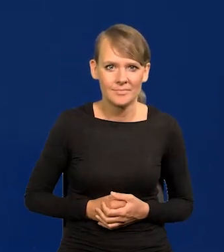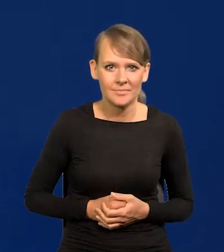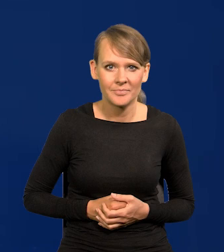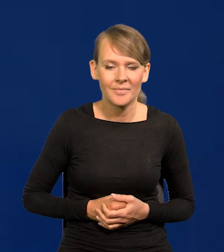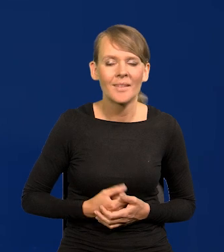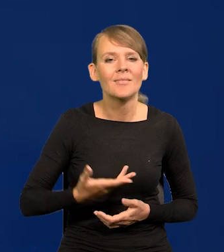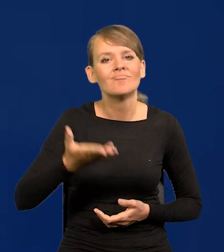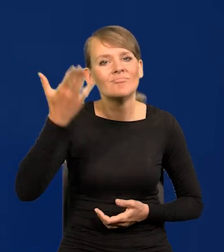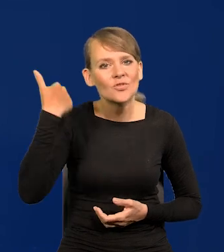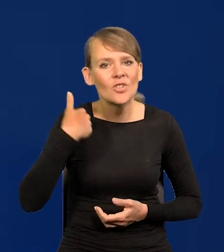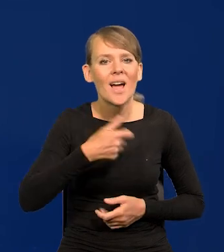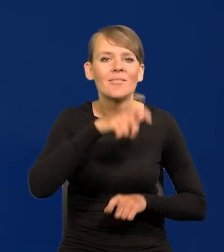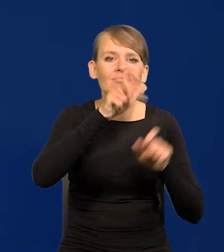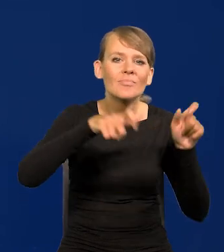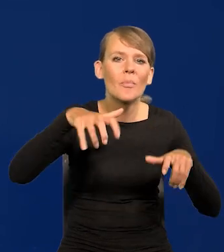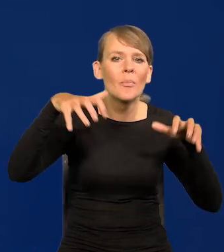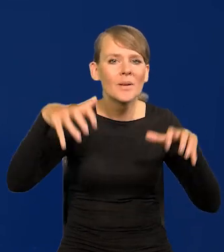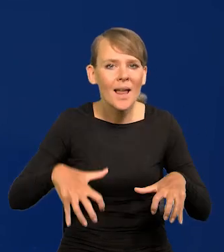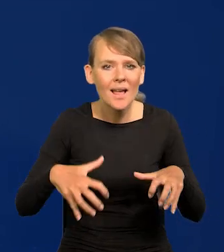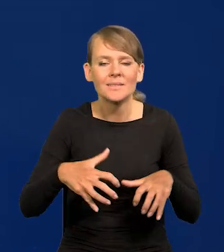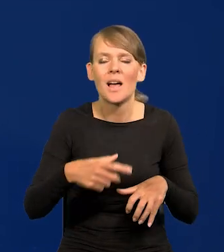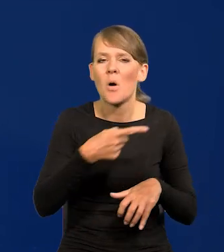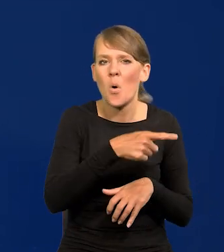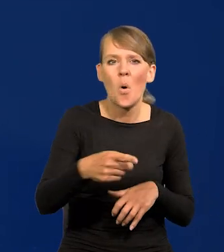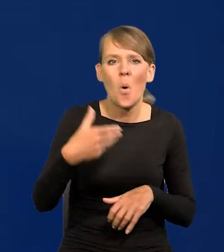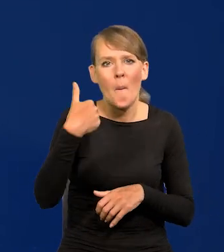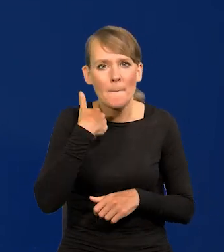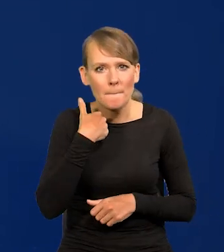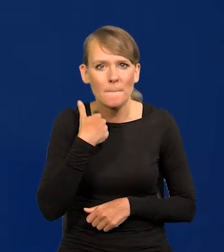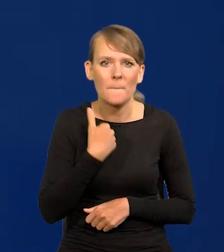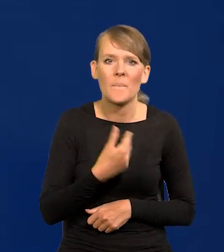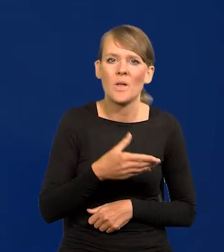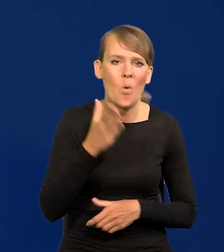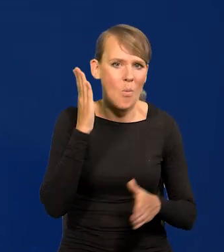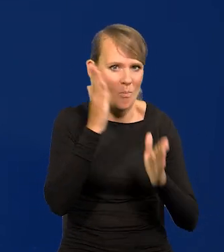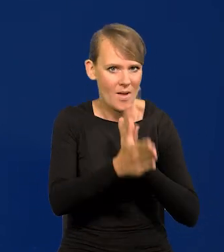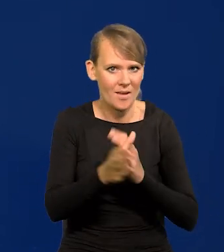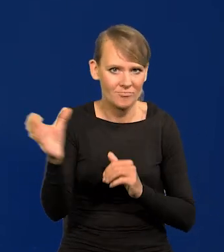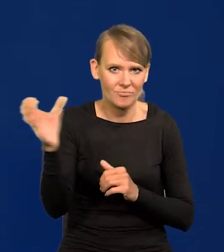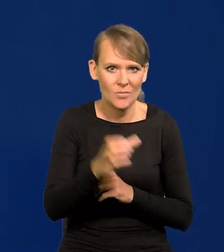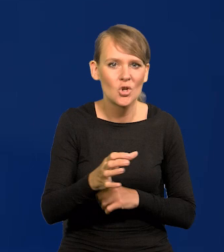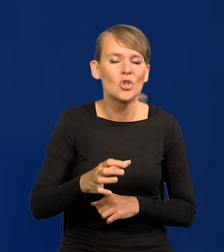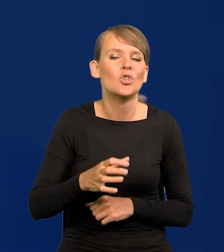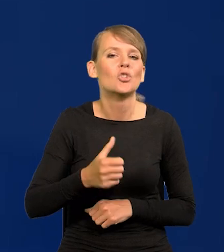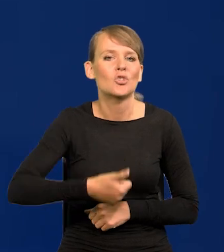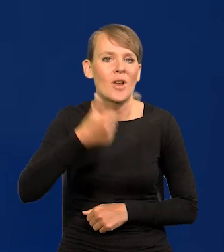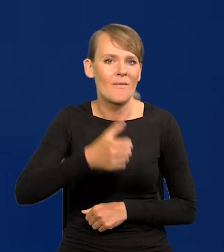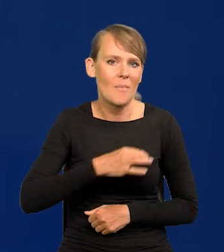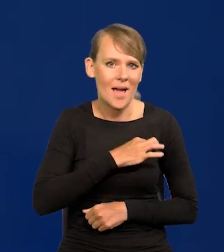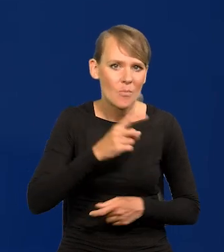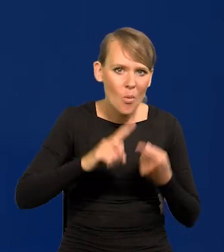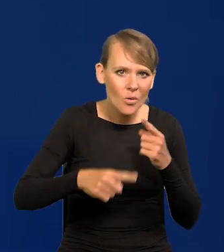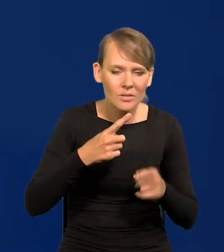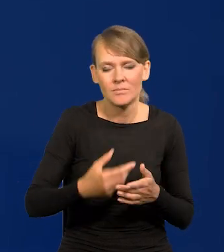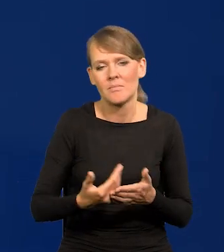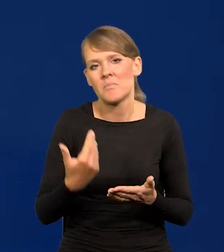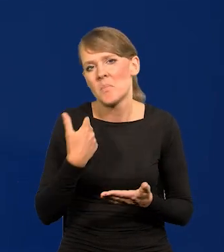Tu prezesami były osoby, które przechodziły na to stanowisko bezpośrednio z szefa partii politycznej byli byli premierzy.